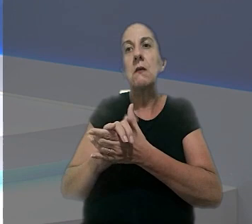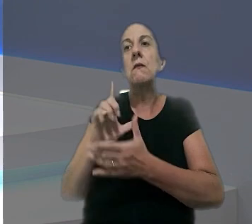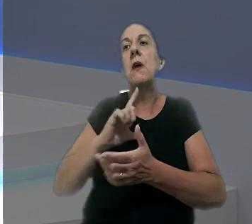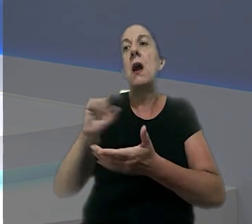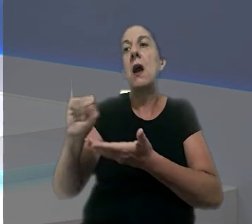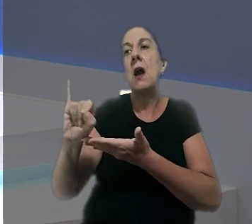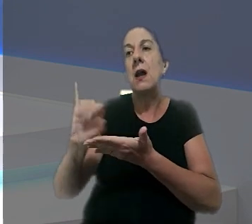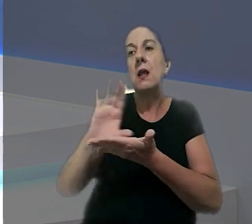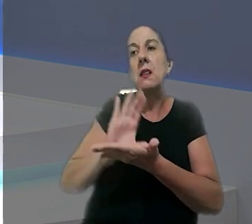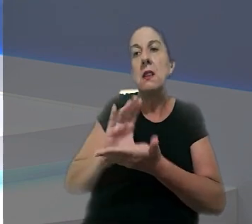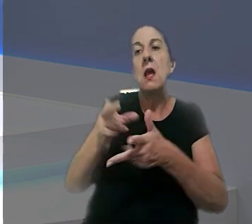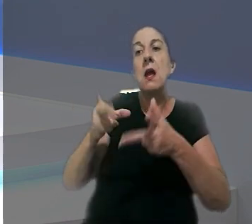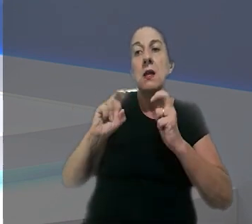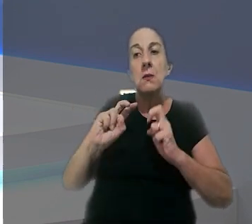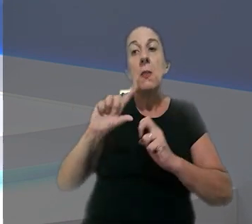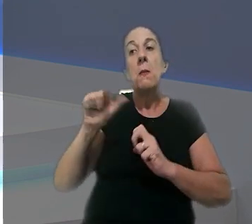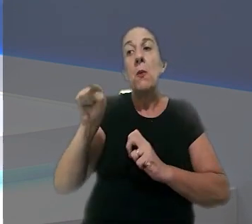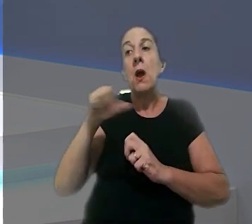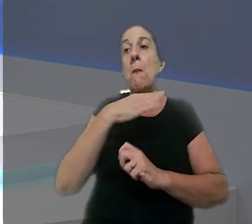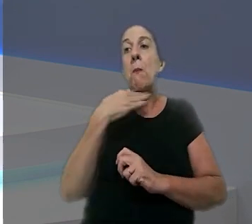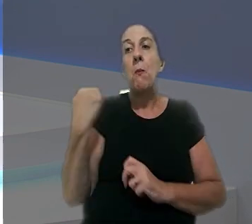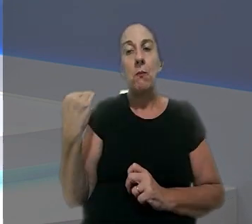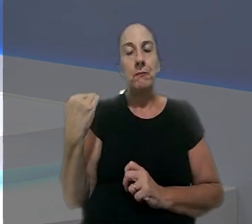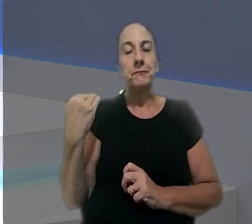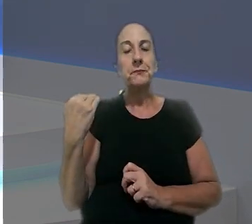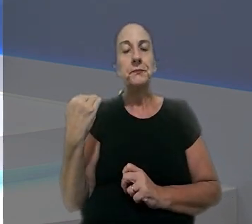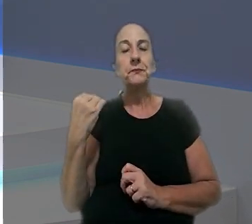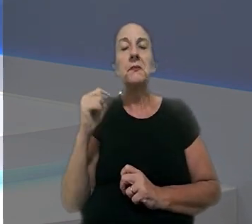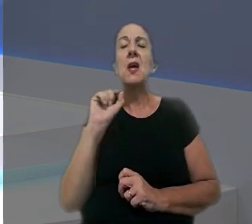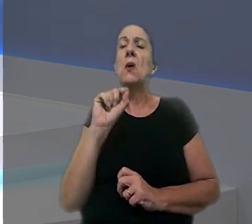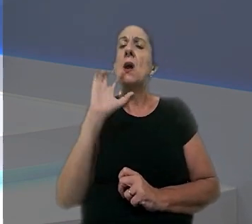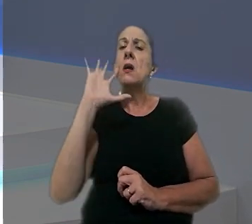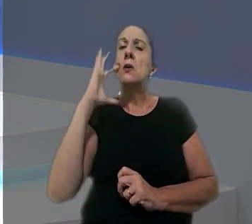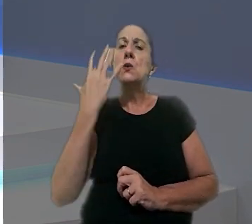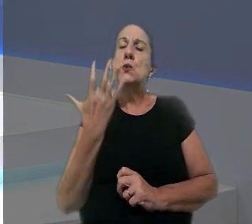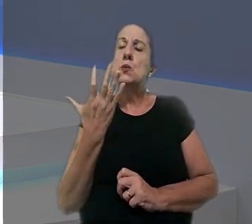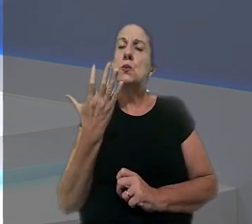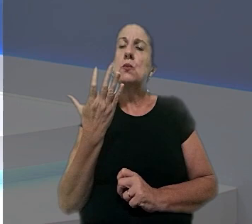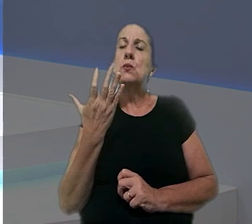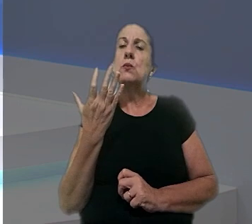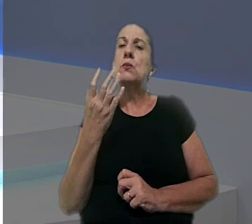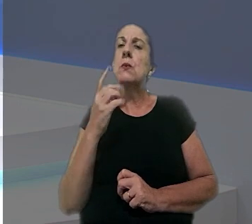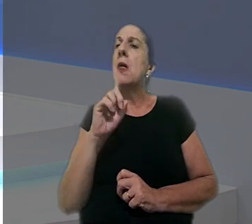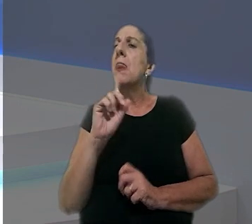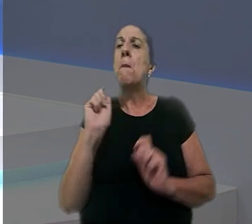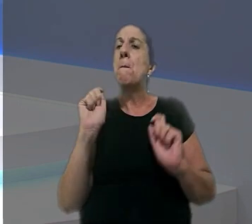vai receber indenização após a morte dele. De acordo com a decisão, Luana, a impossibilidade